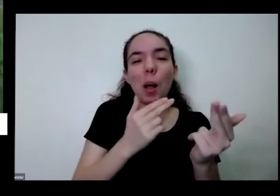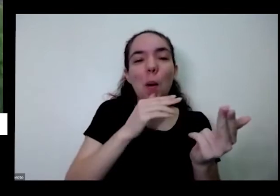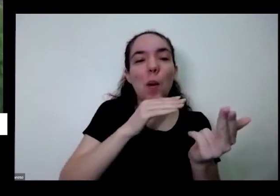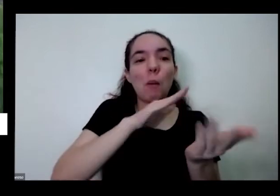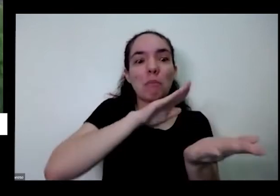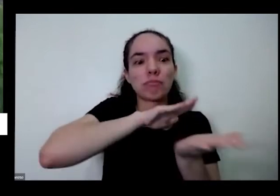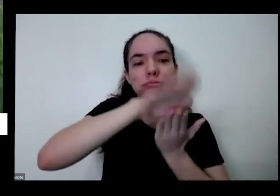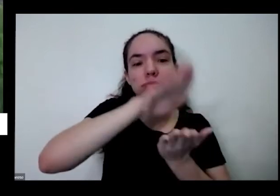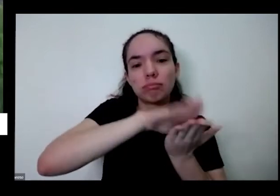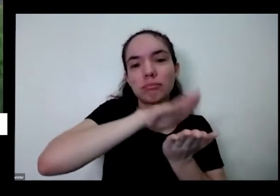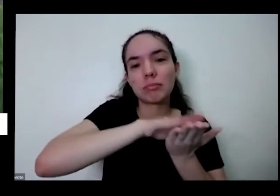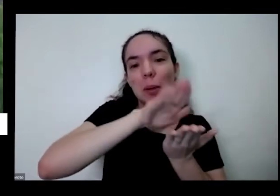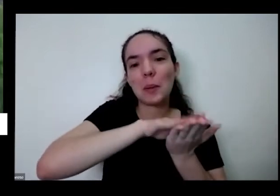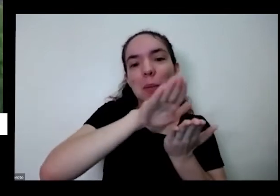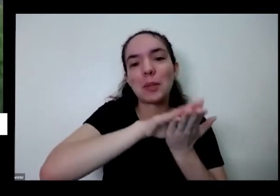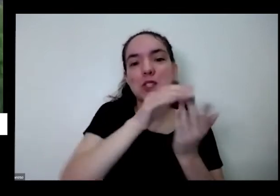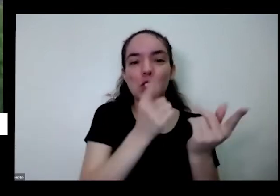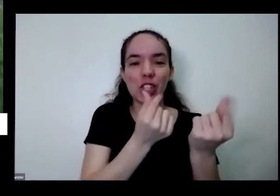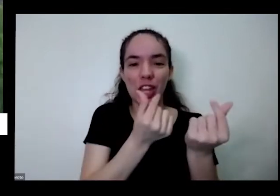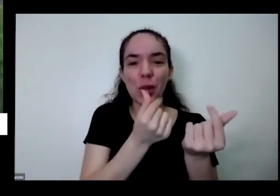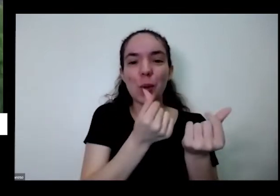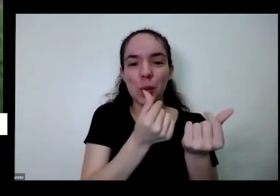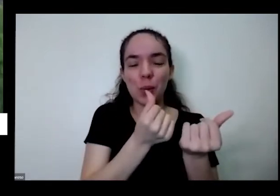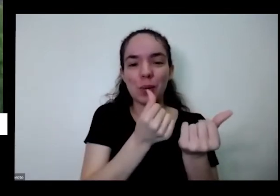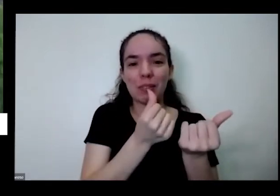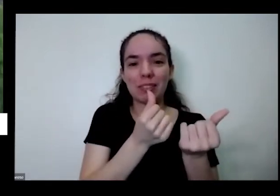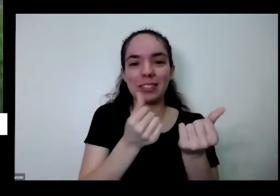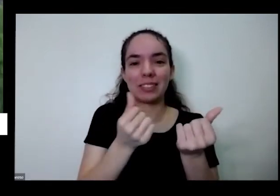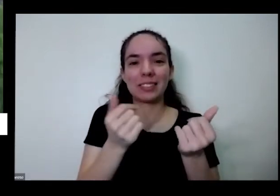o irmão do portão a